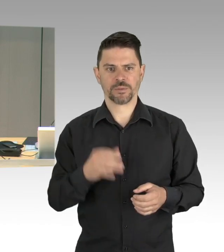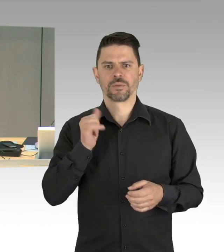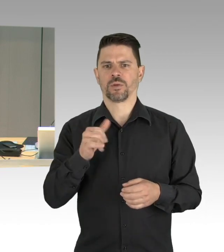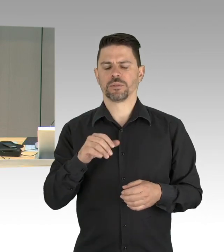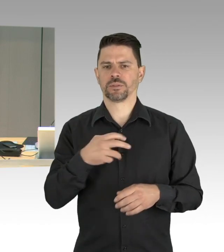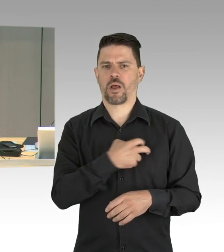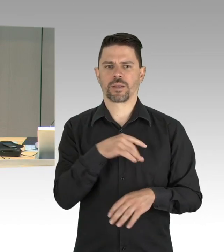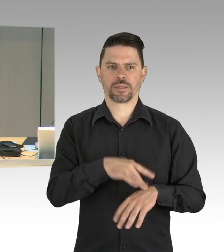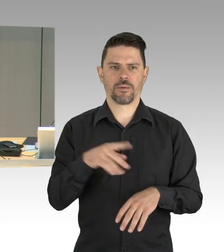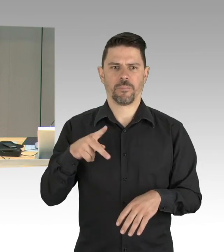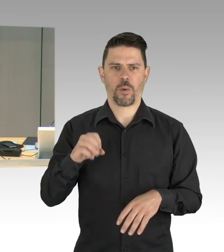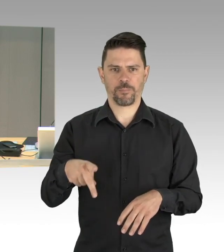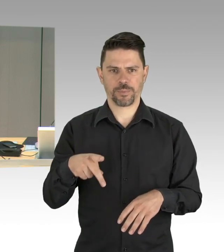und zwar mit dem Herrn Kollegen Dregger, bitte schön.